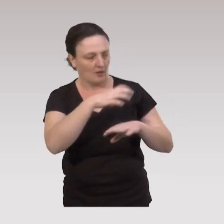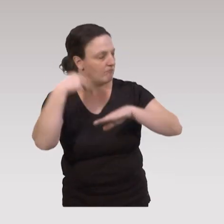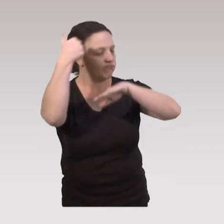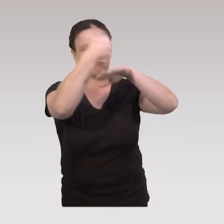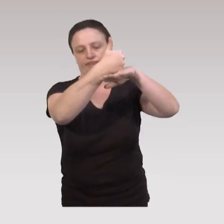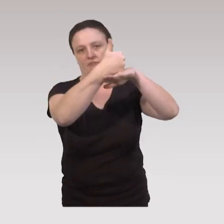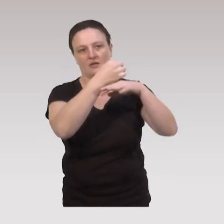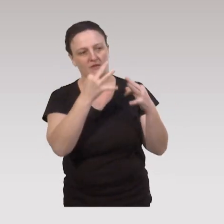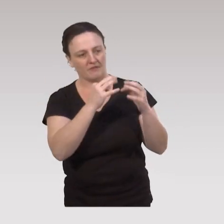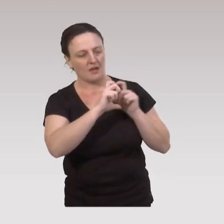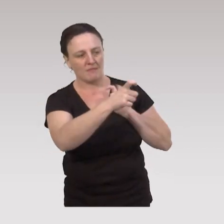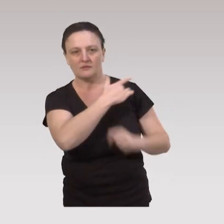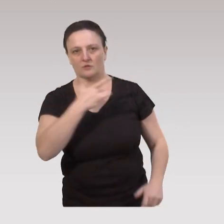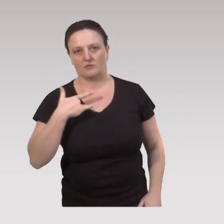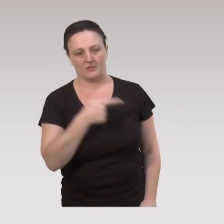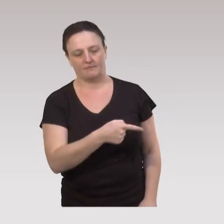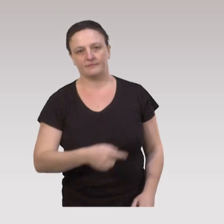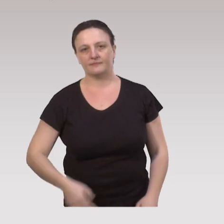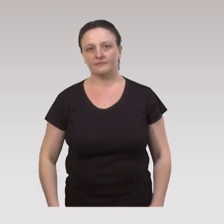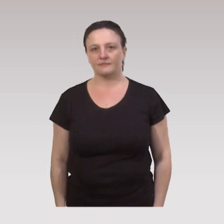qui est la plus dominante en termes d’impact.